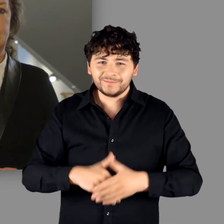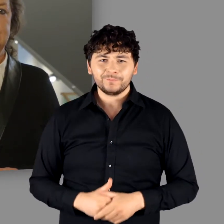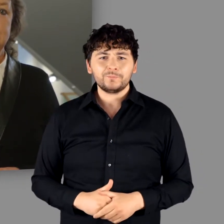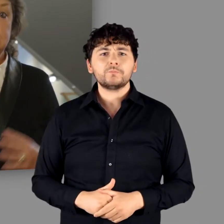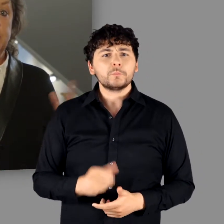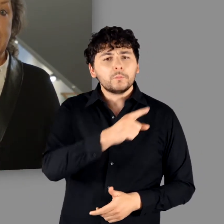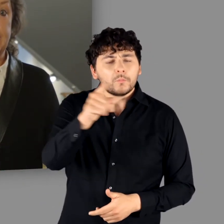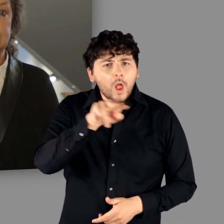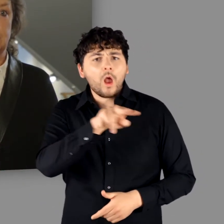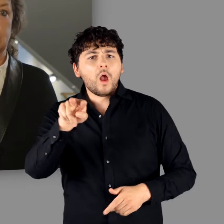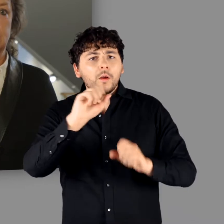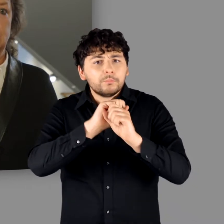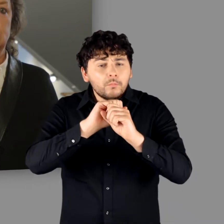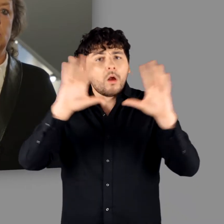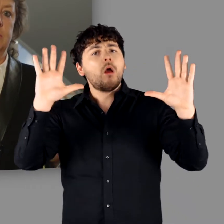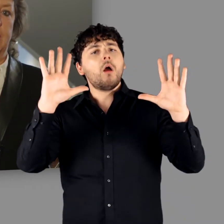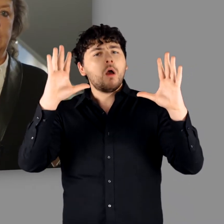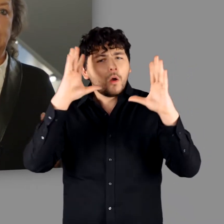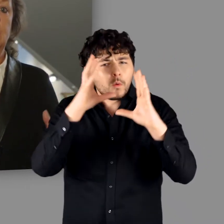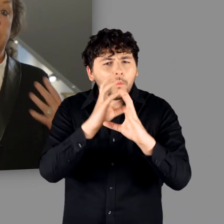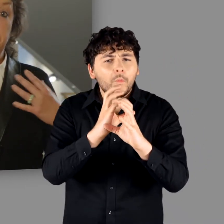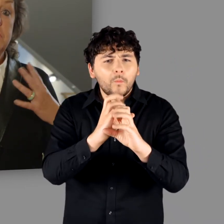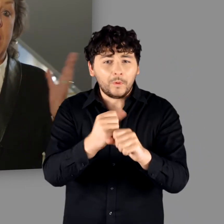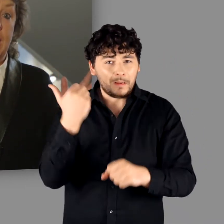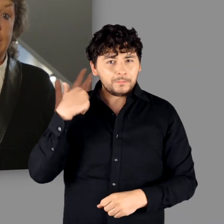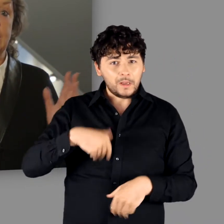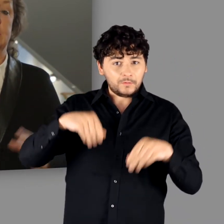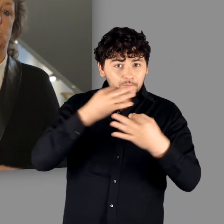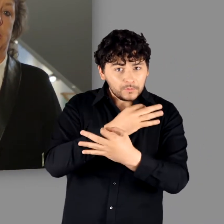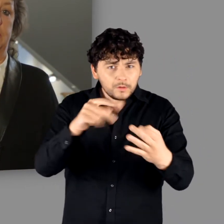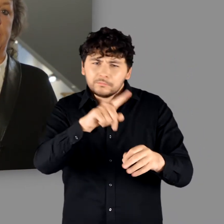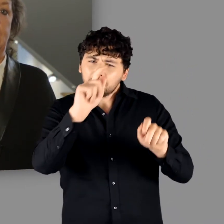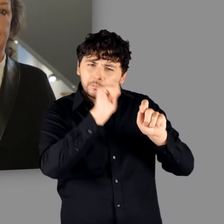Lassen Sie sich begeistern – und Sie werden die von mir eingangs gestellte Frage,